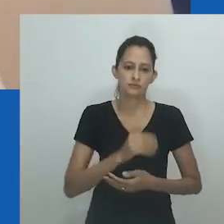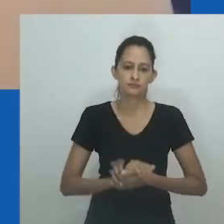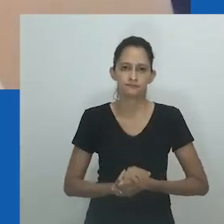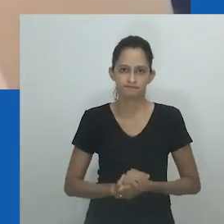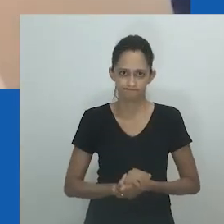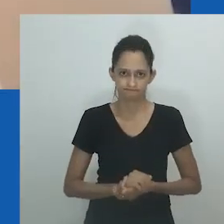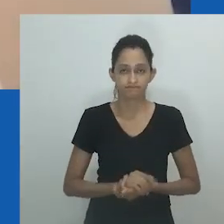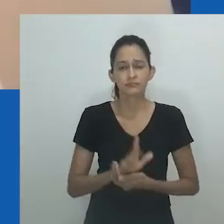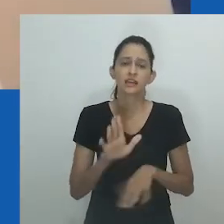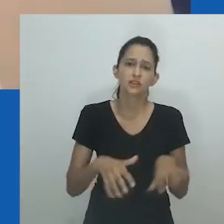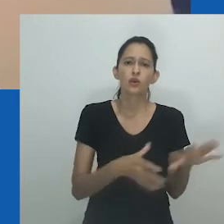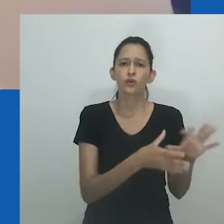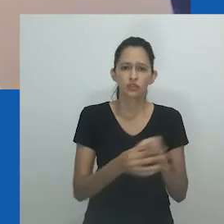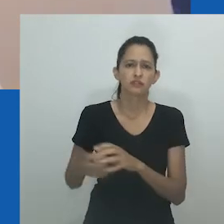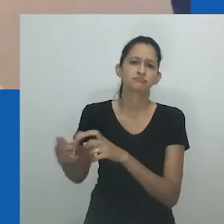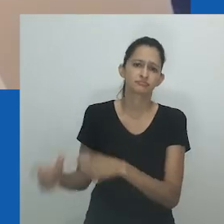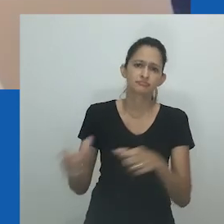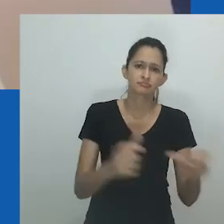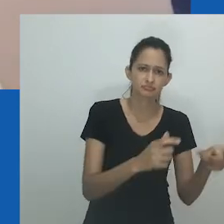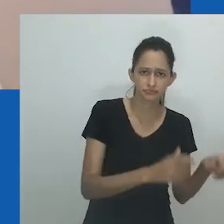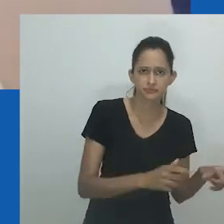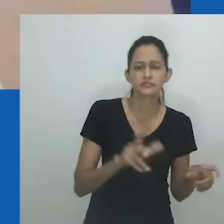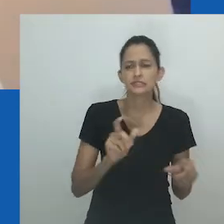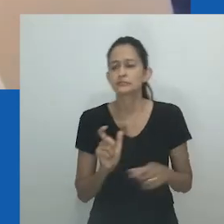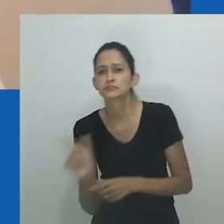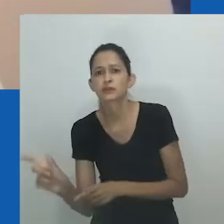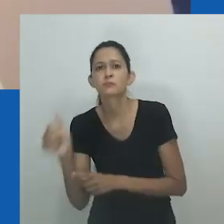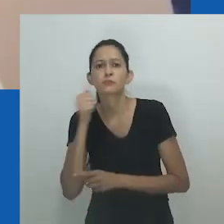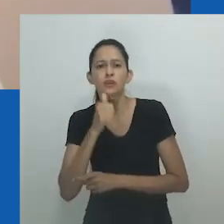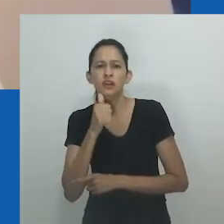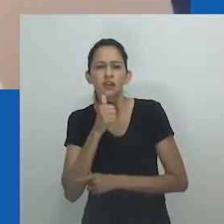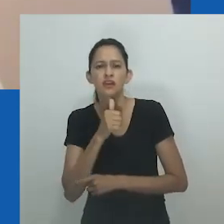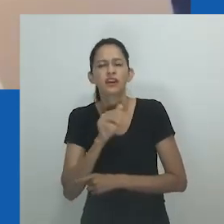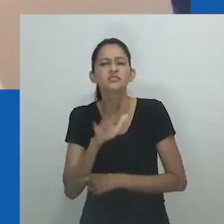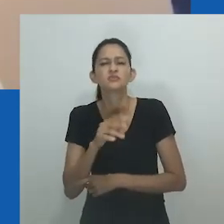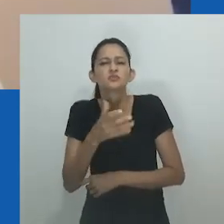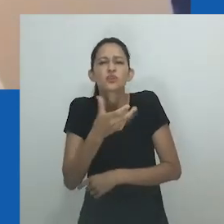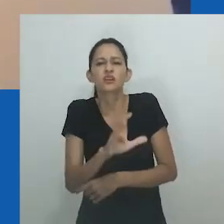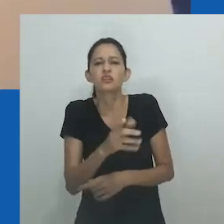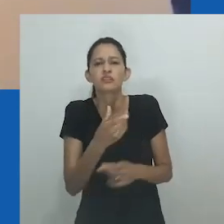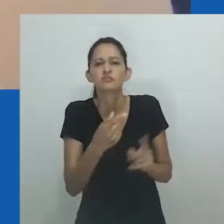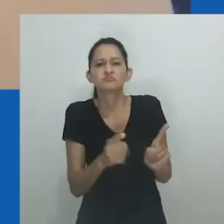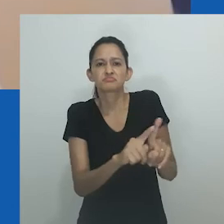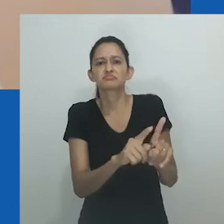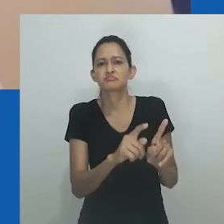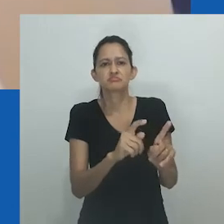mulheres em relações homoafetivas, lésbicas ou mulheres cujas vidas não se limitam a estilos de vida heterossexuais.